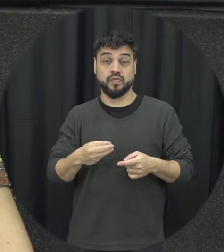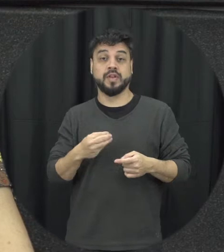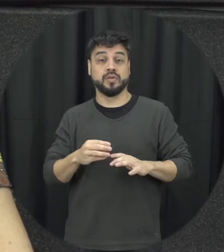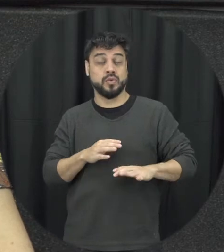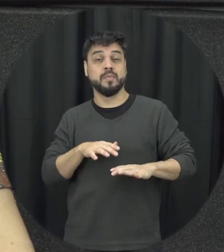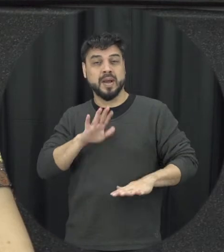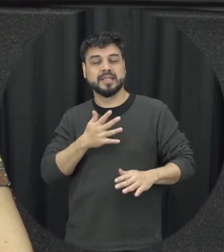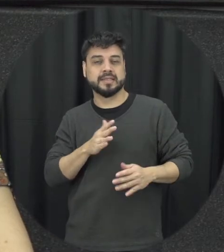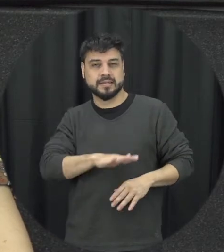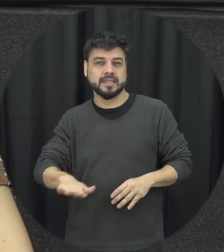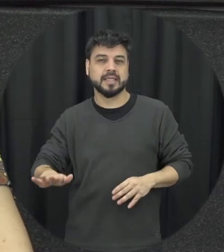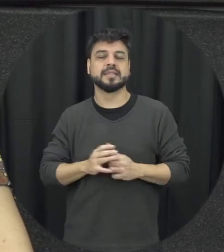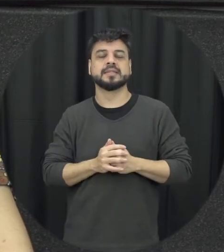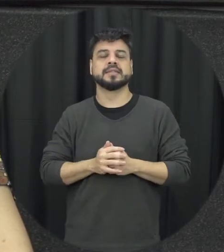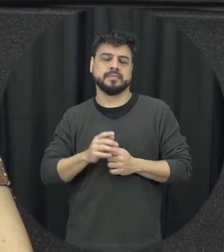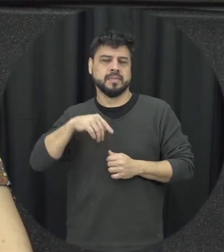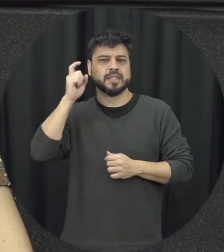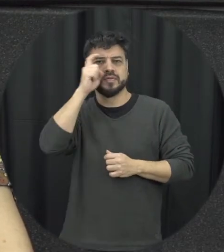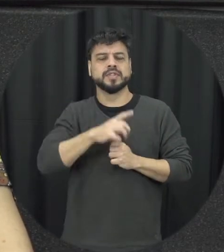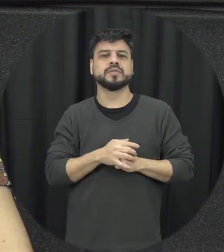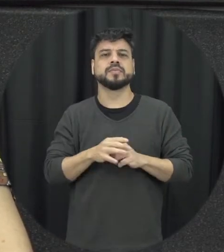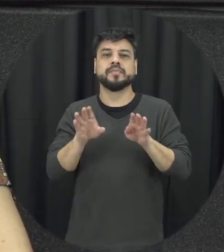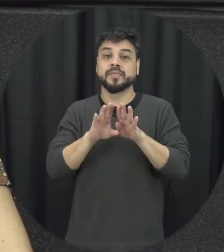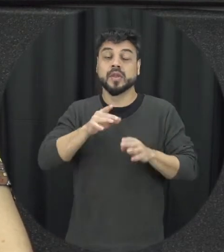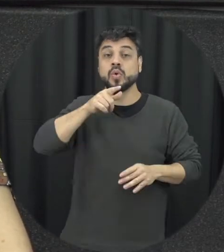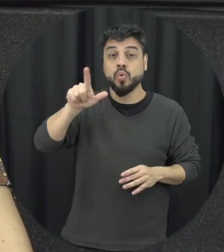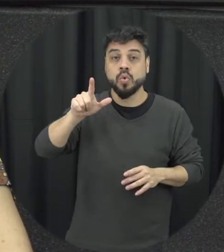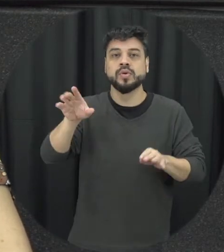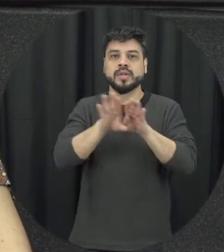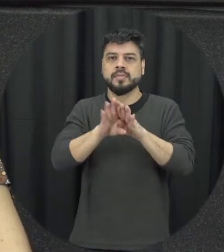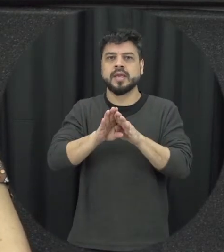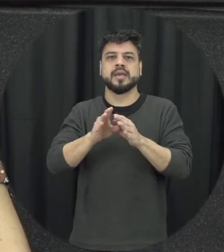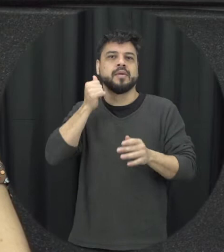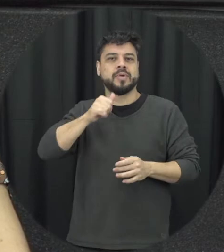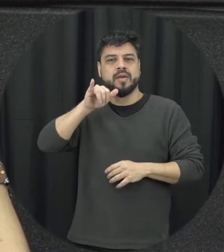pequenos e um outro agravante a essas situações né e fazem muitas vezes a mulher permanecer esse